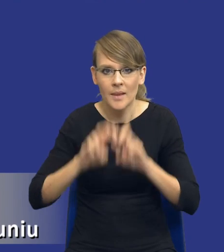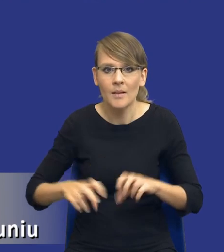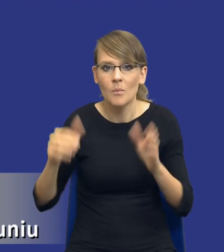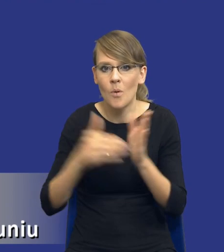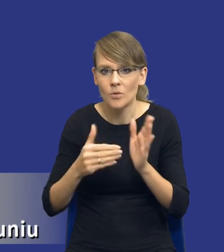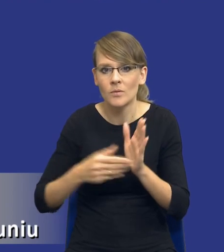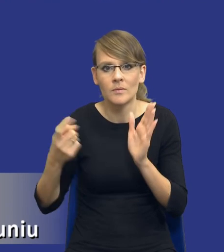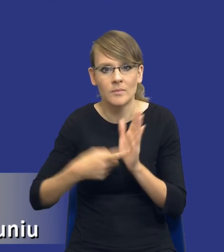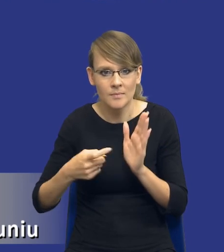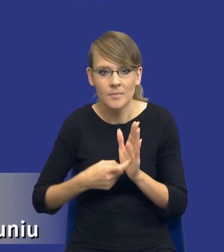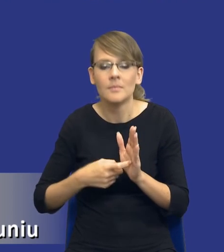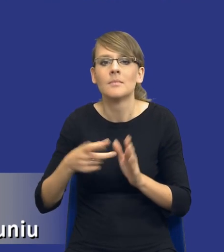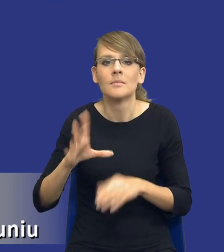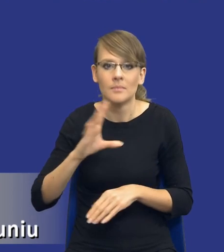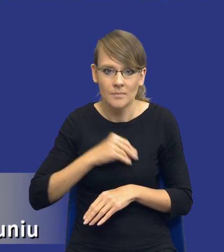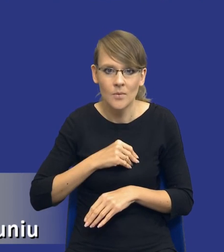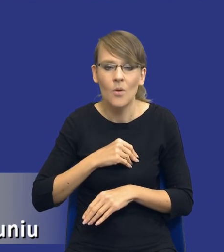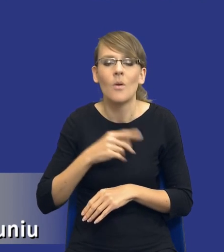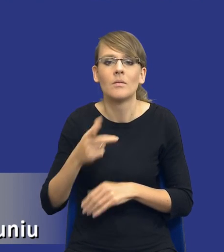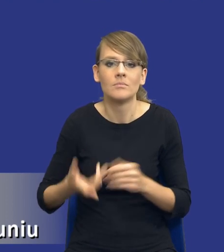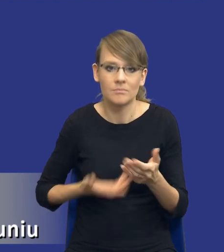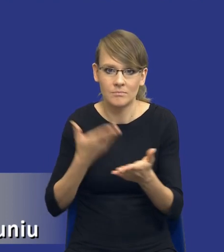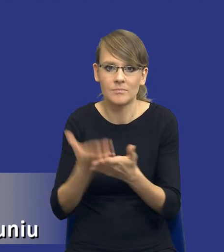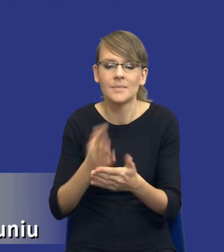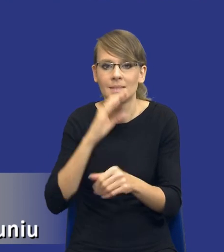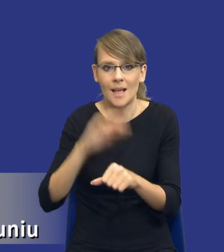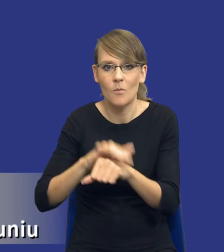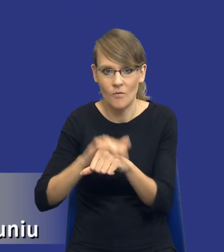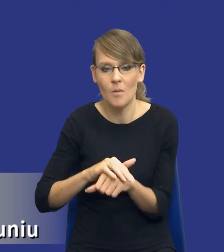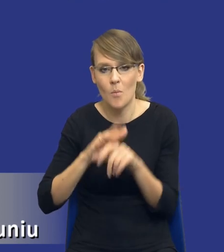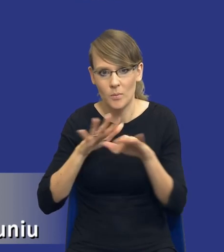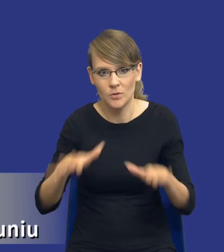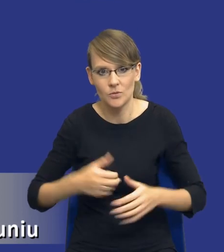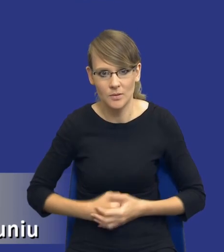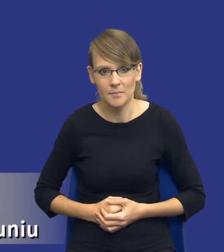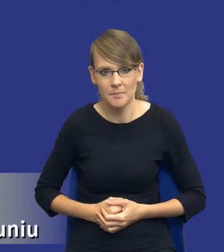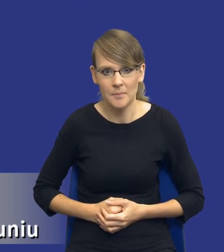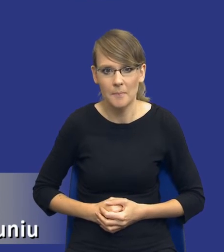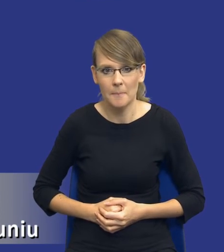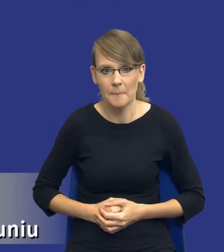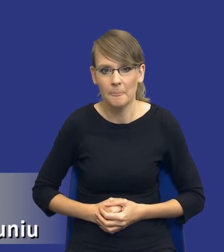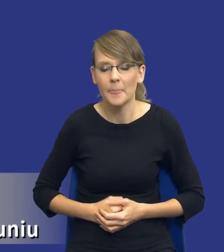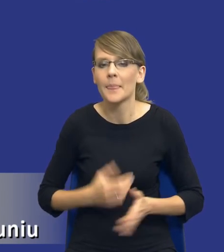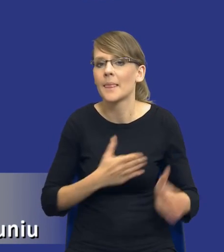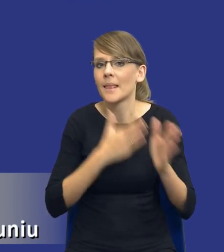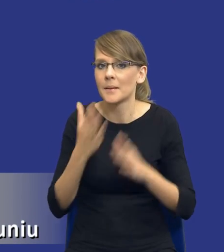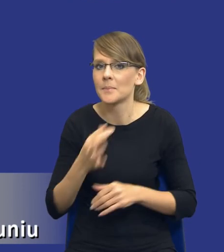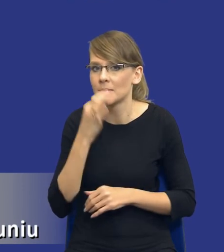i dlatego możemy wszcząć postępowanie o udzielenie zamówienia publicznego. Kolejne pytanie, drodzy Państwo w jakiej formie?